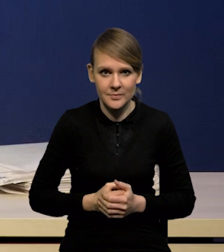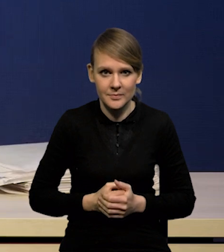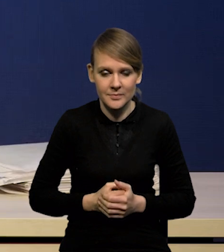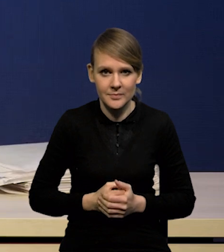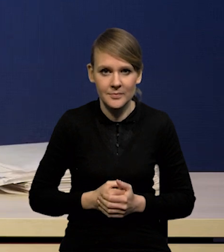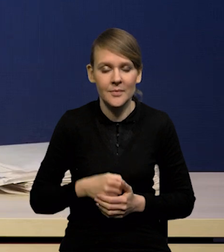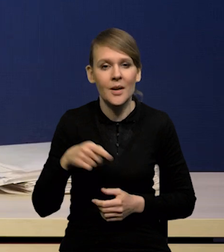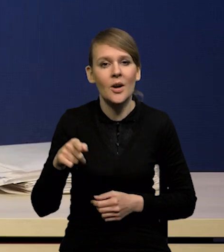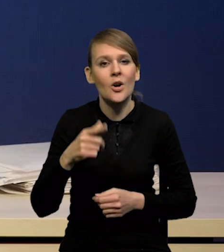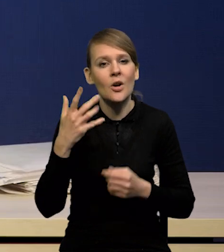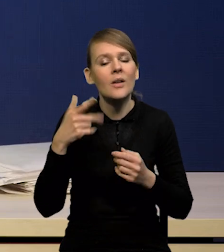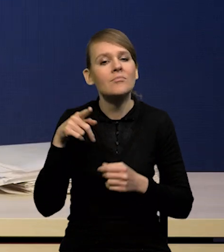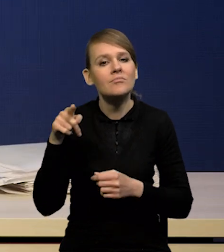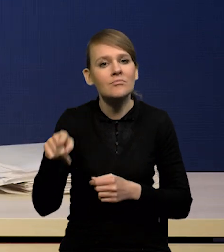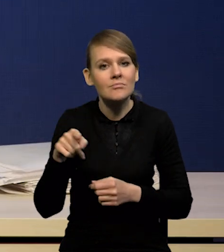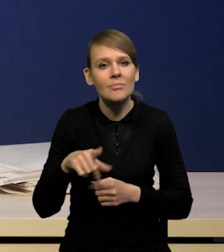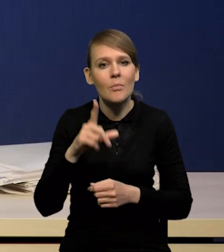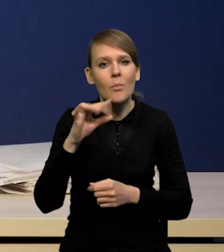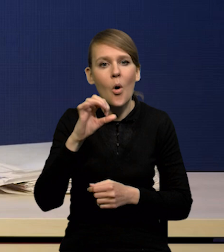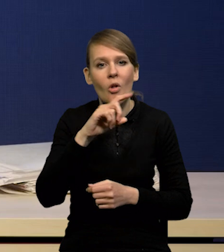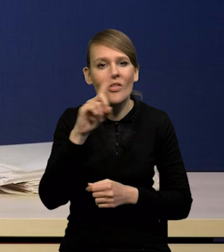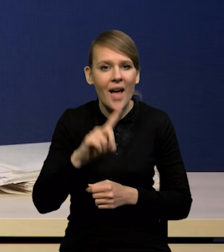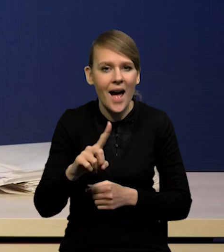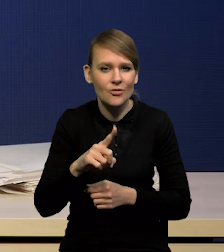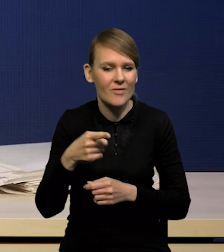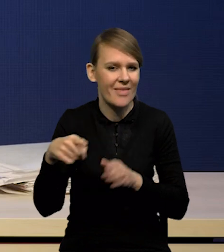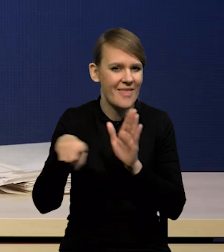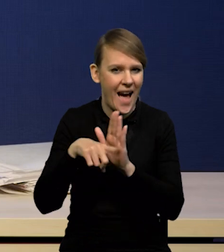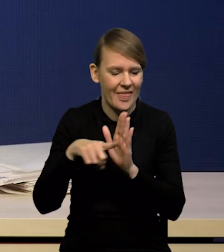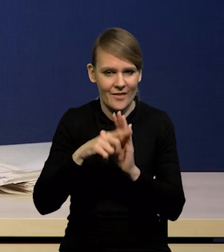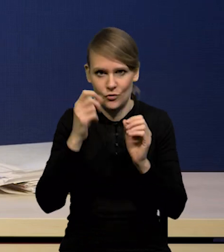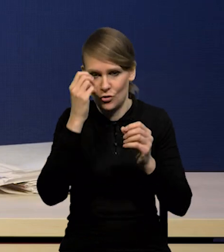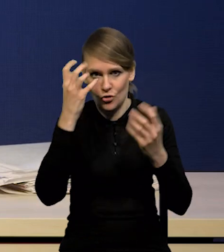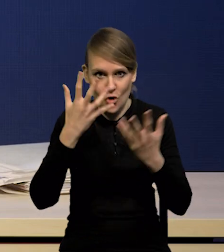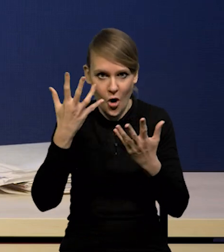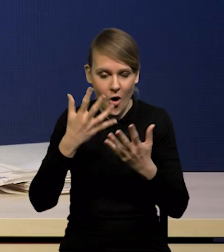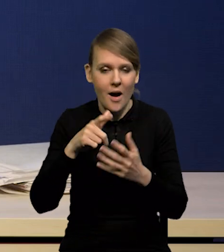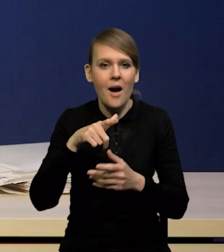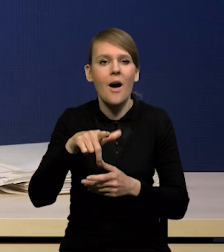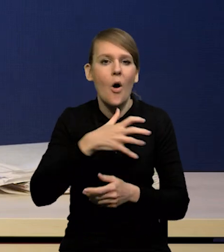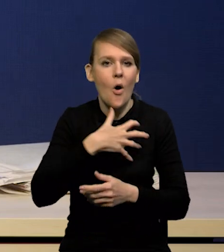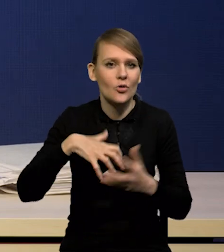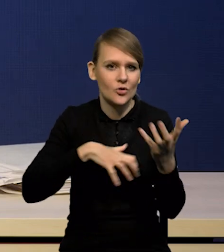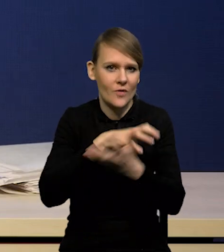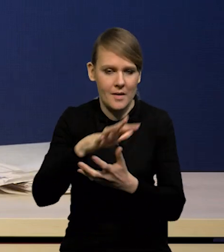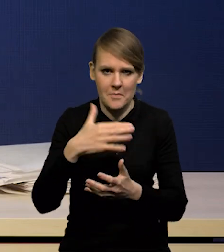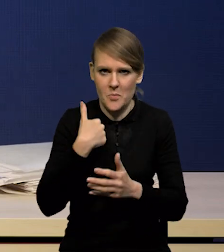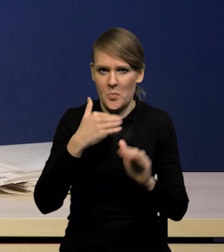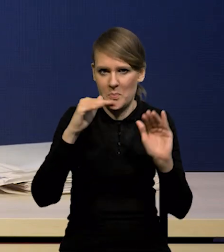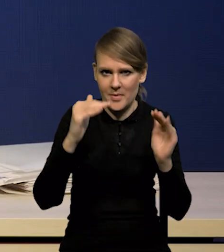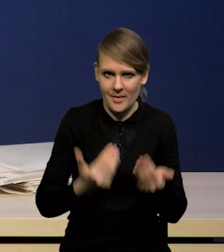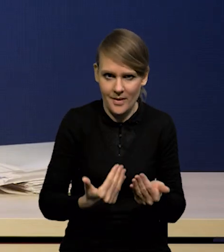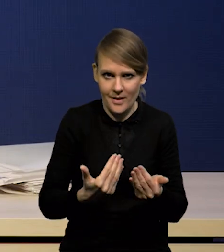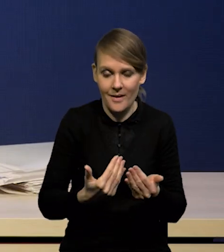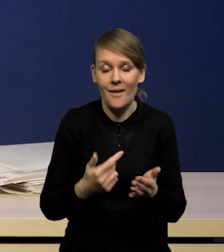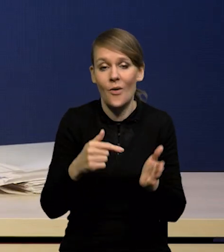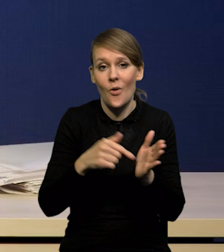same te szoki były nieco słabsze. Negatywne szoki podażowe na gospodarkę światową, przez co inflacja, zwłaszcza ta inflacja,